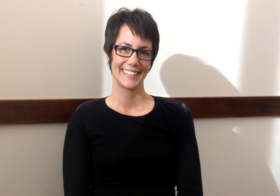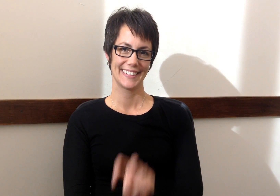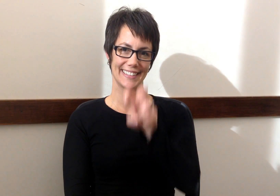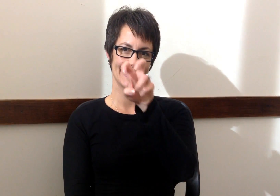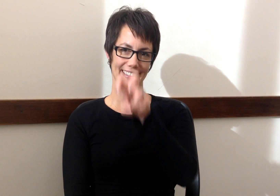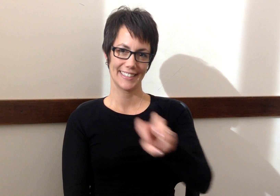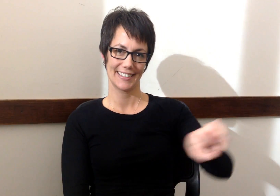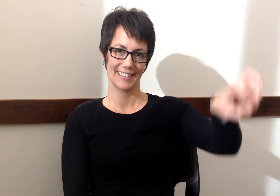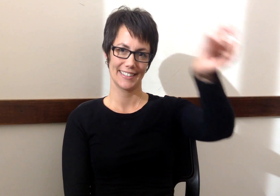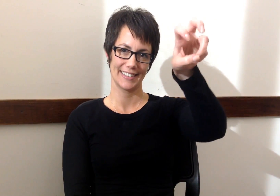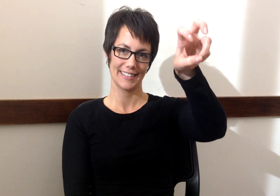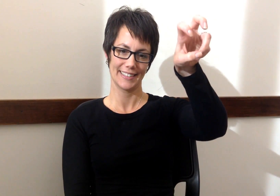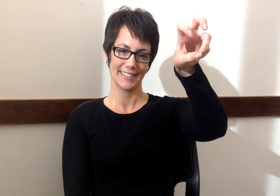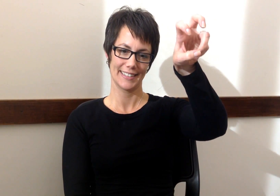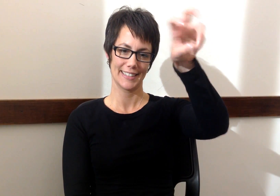Transportacion - Transportation